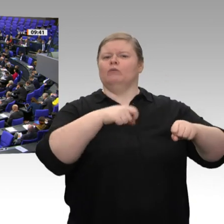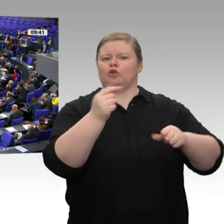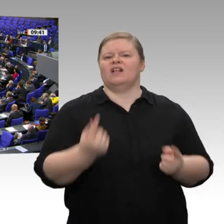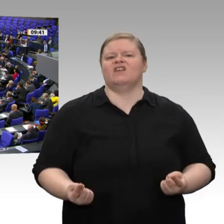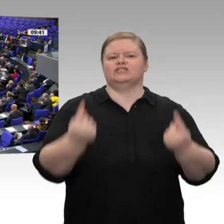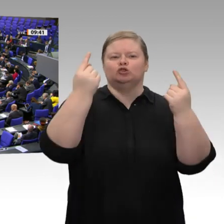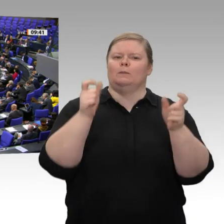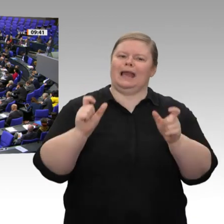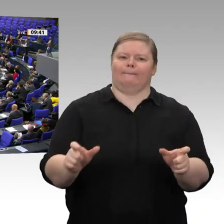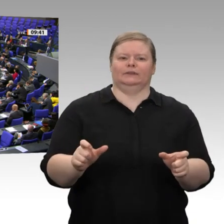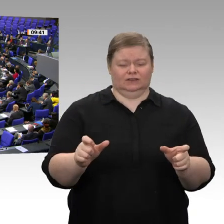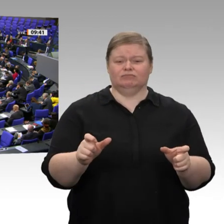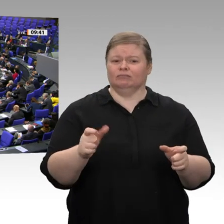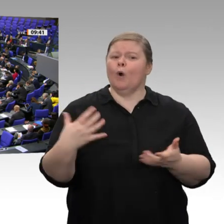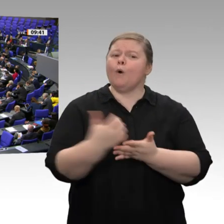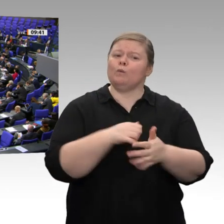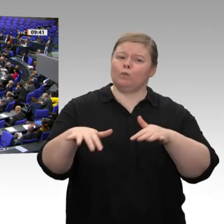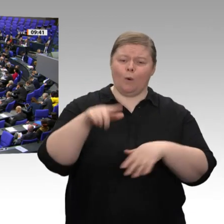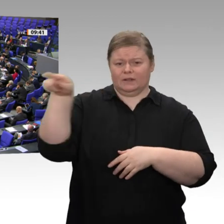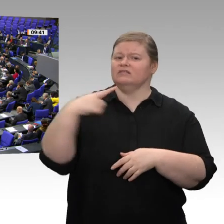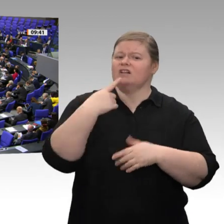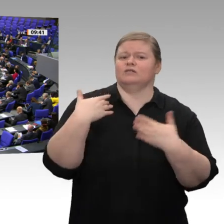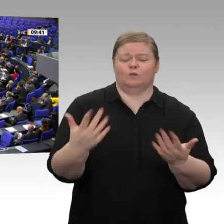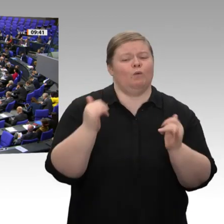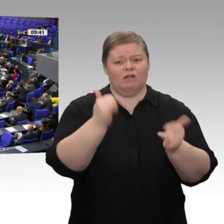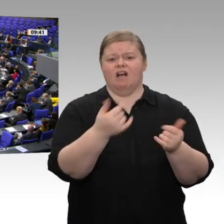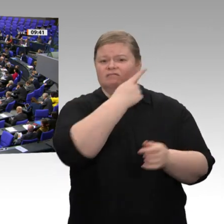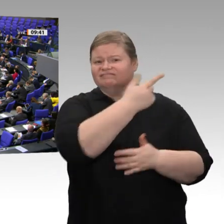notwendig sind, die sie aber brauchen, um die Mittel abzurufen, die ihnen vom Bund